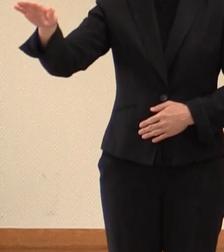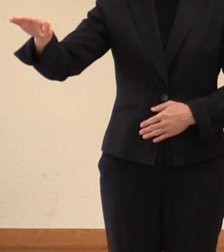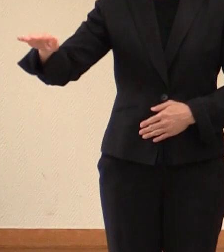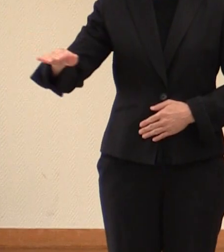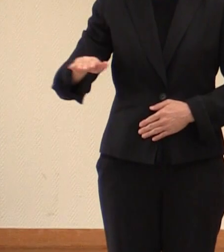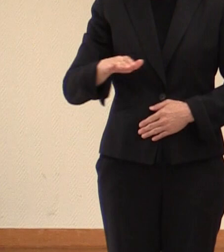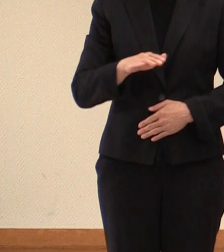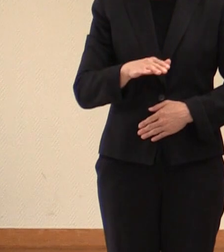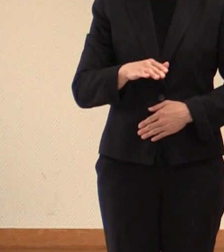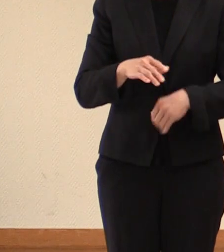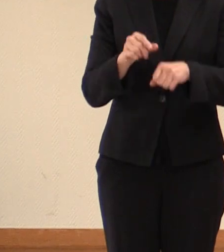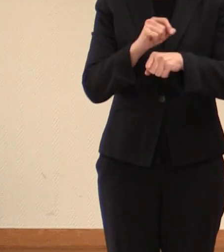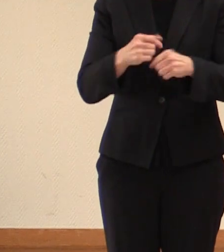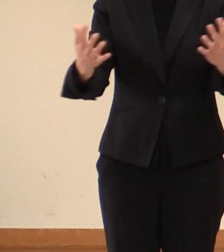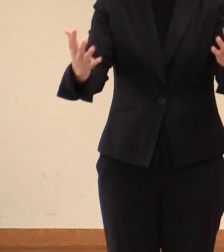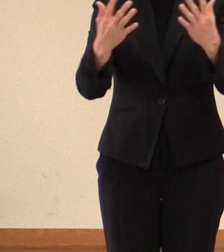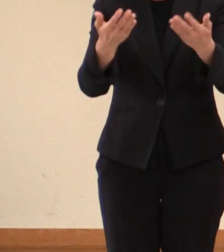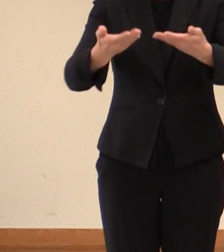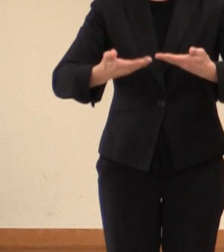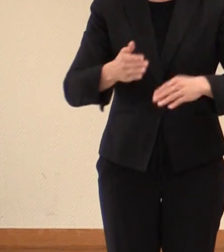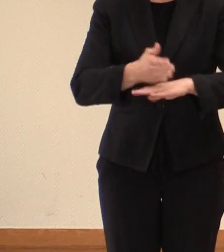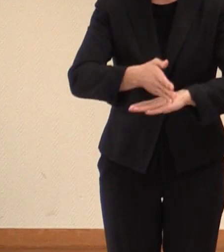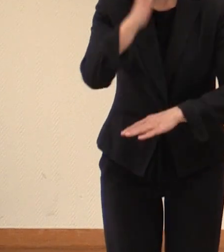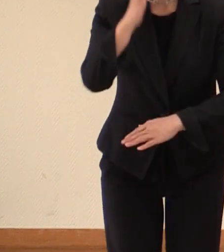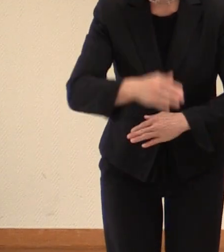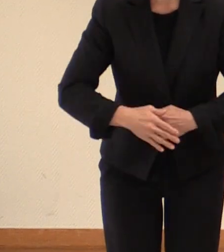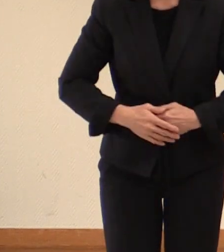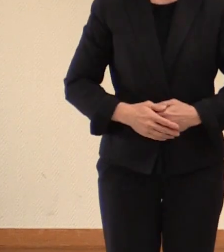臨時にお集まりをいただきまして ありがとうございます。